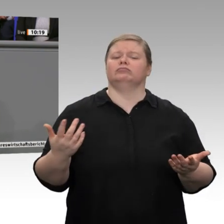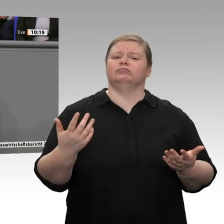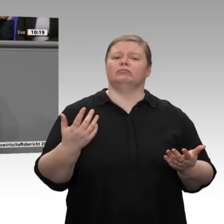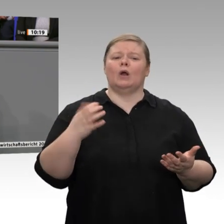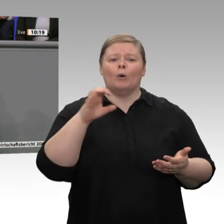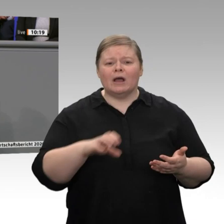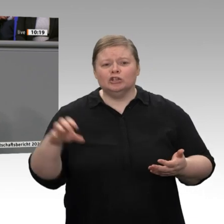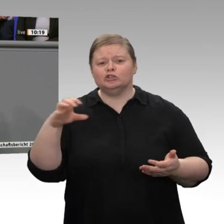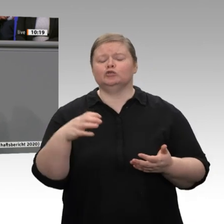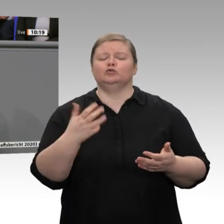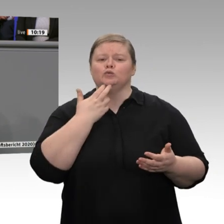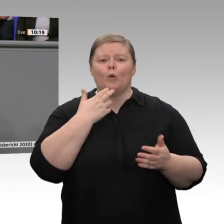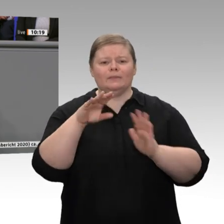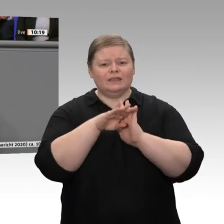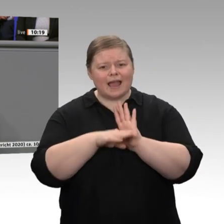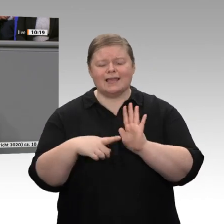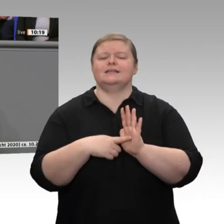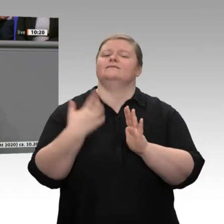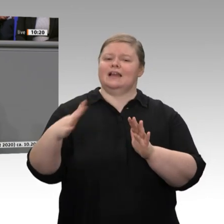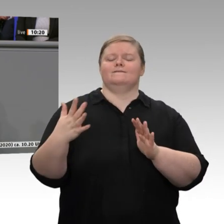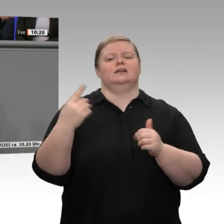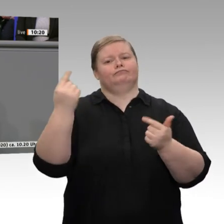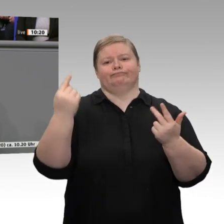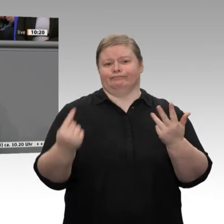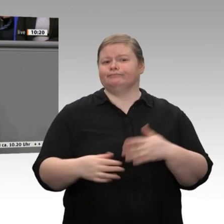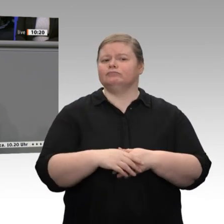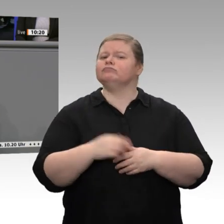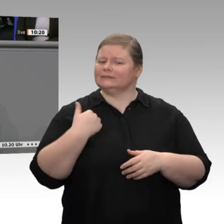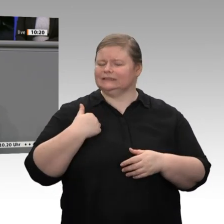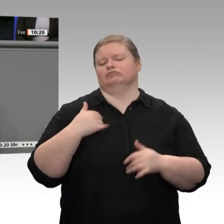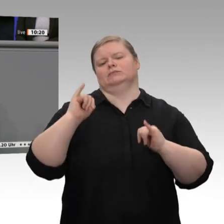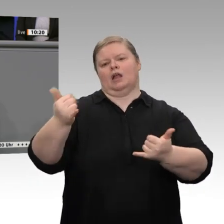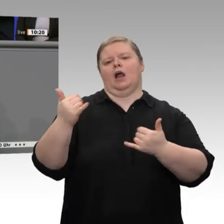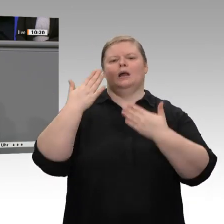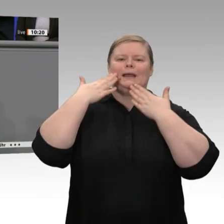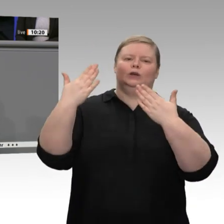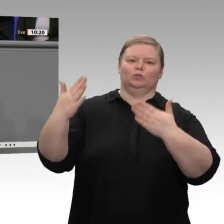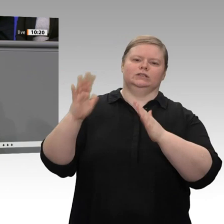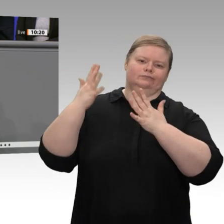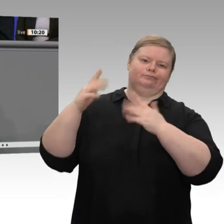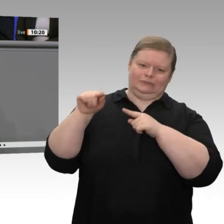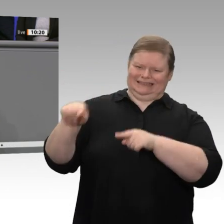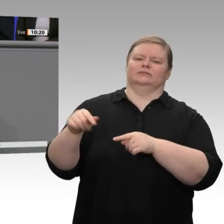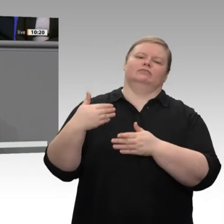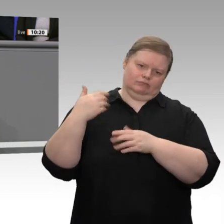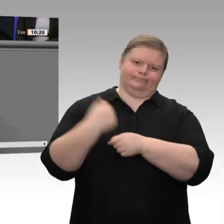begrüße ich ausdrücklich, dass schon jetzt daran gearbeitet wird, wie man den 10-Milliarden-Euro-Beteiligungsfonds, der